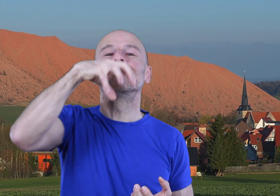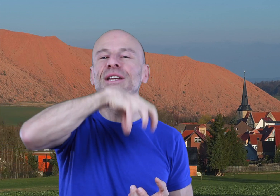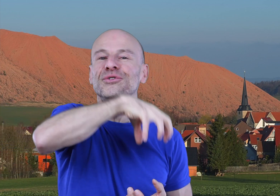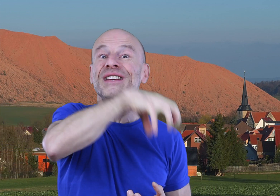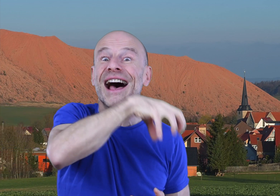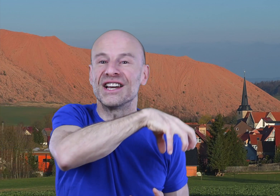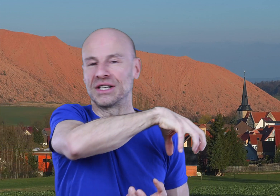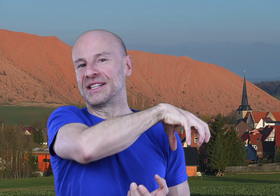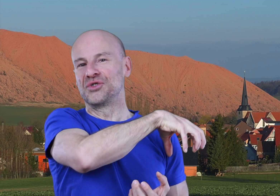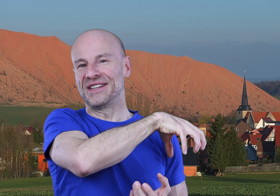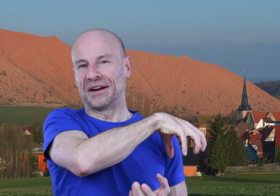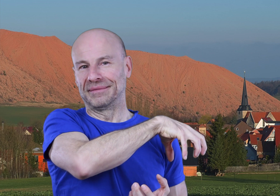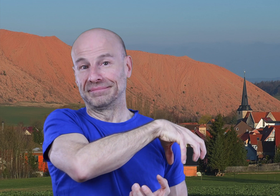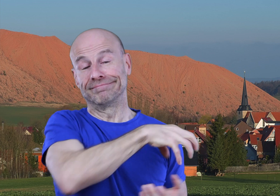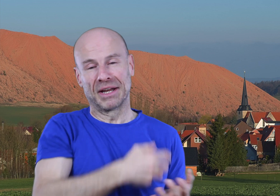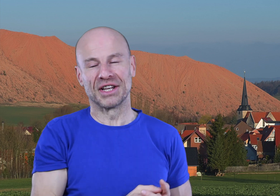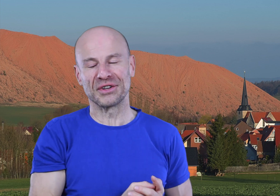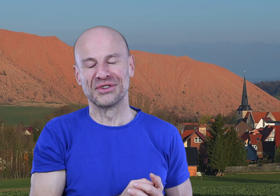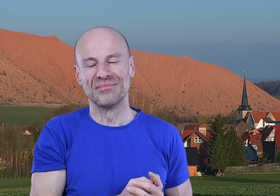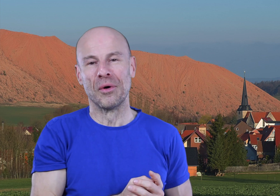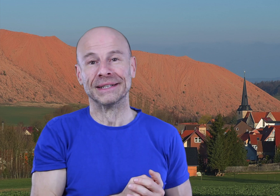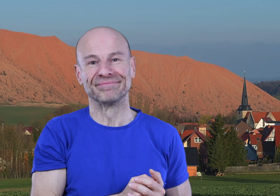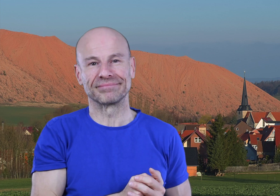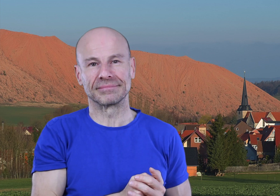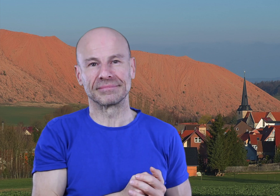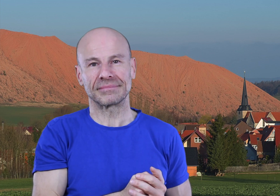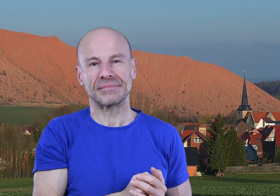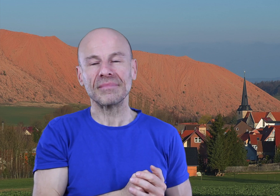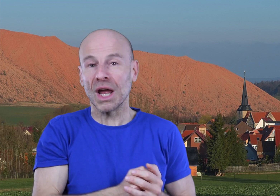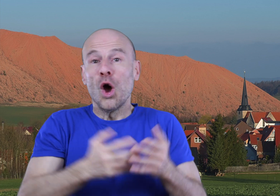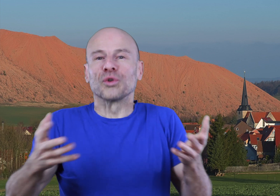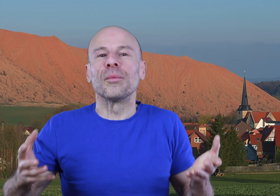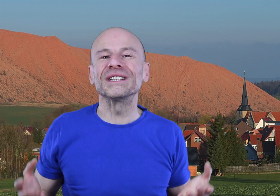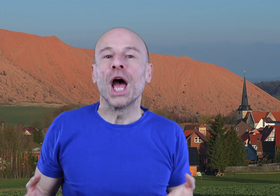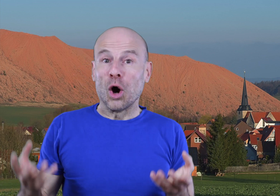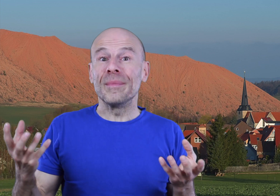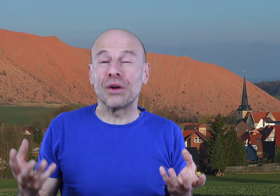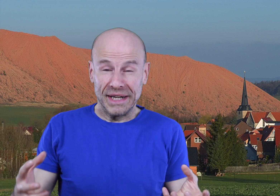au milieu du village si j’ose dire (jeu de mots intéressant), autrement dit: remettre